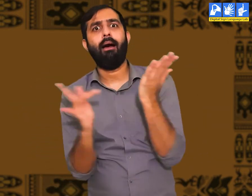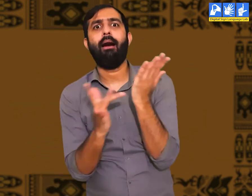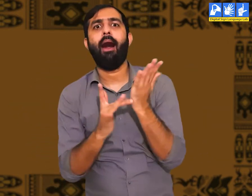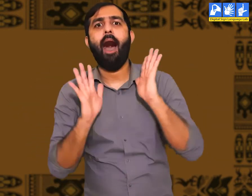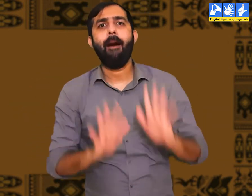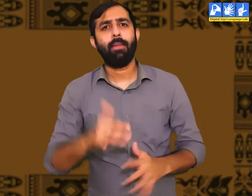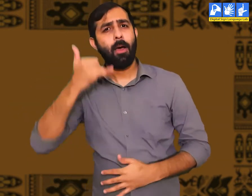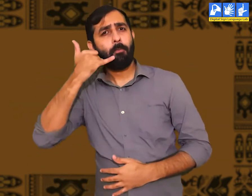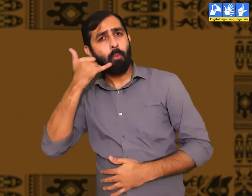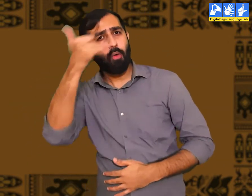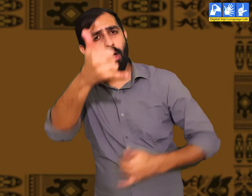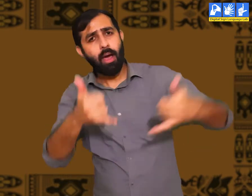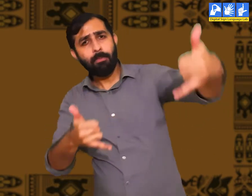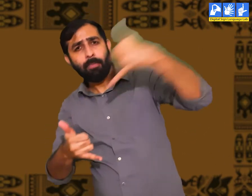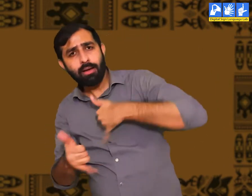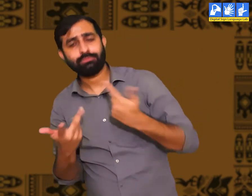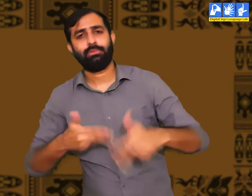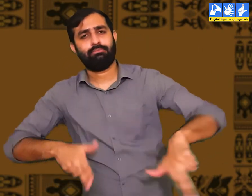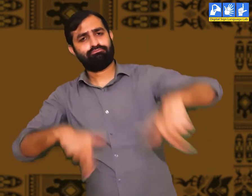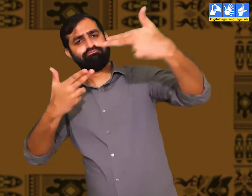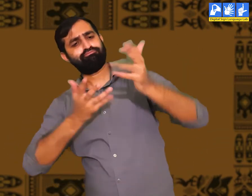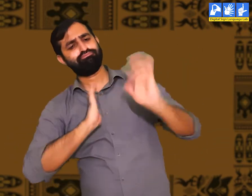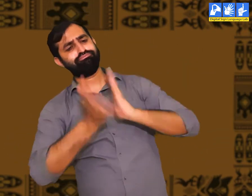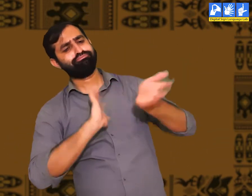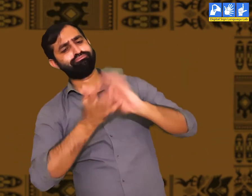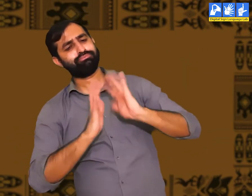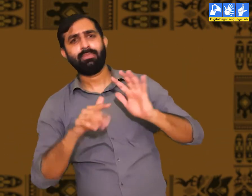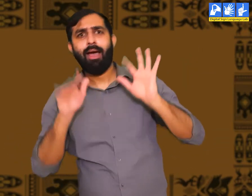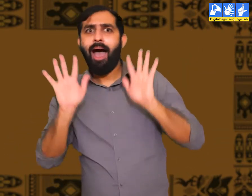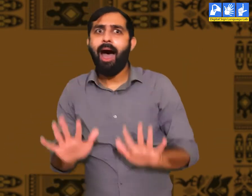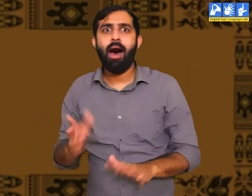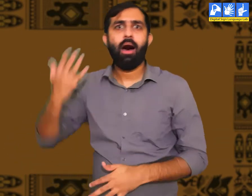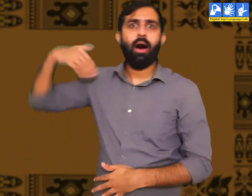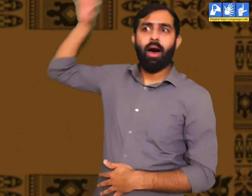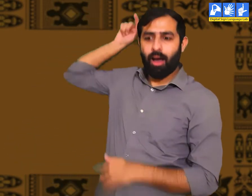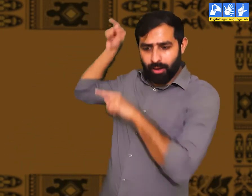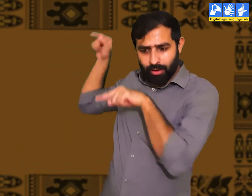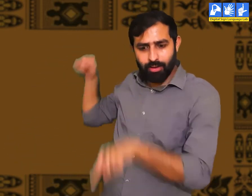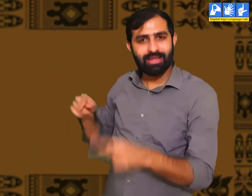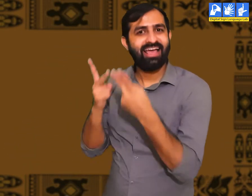हमारें पास अनेक तकनीकें हैं। हम एक दूसरे से फ़ोन कॉल और वीडियो कॉल के ज़रिये बातचीत कर सकतें हैं।